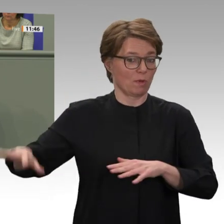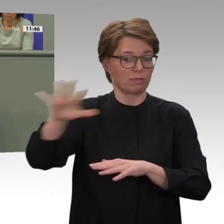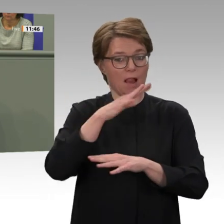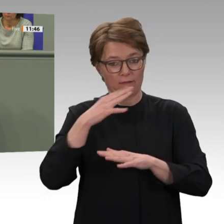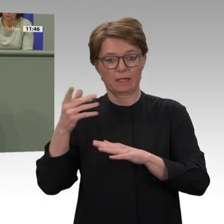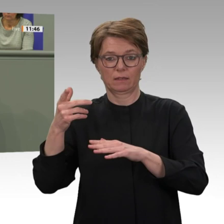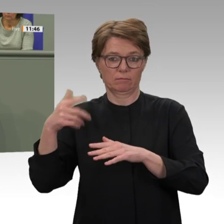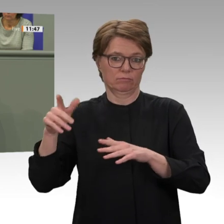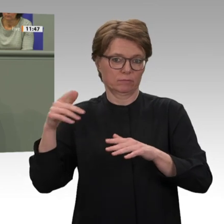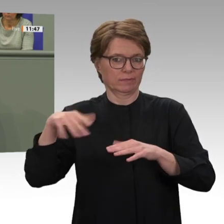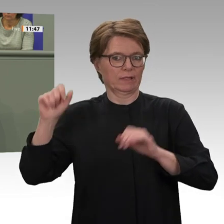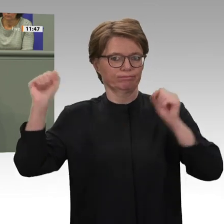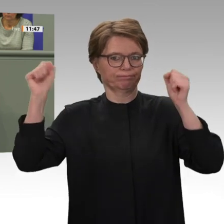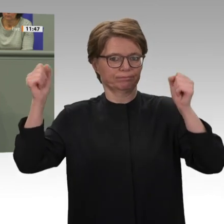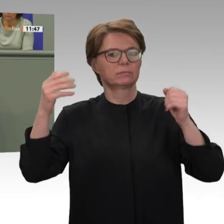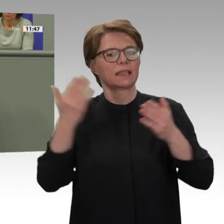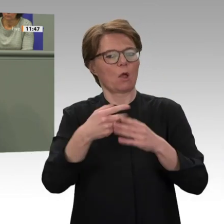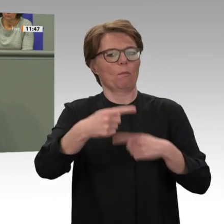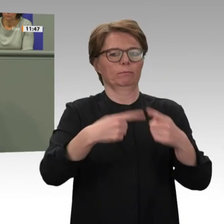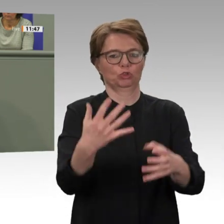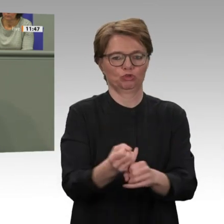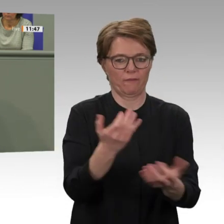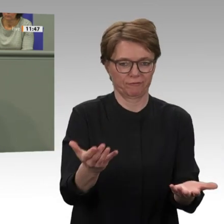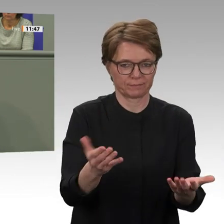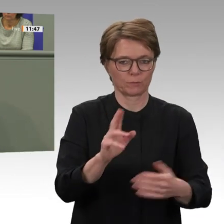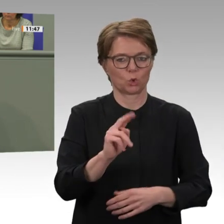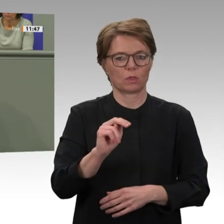dass wir mit der Auslieferung des gestürzten Diktators al-Baschir nach Den Haag nun einen